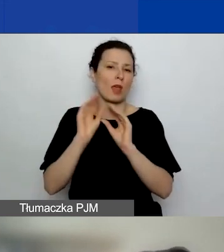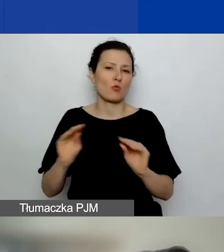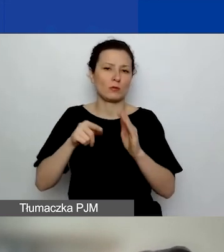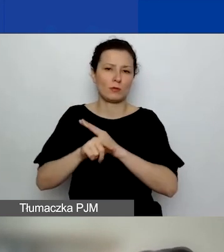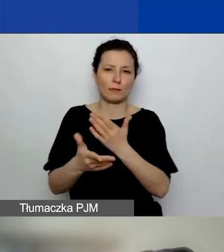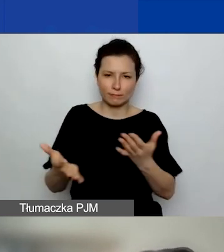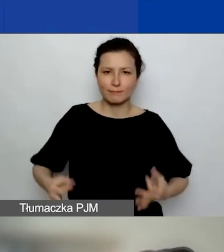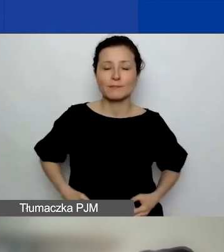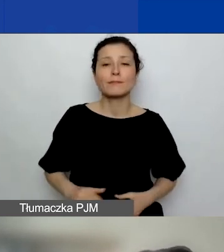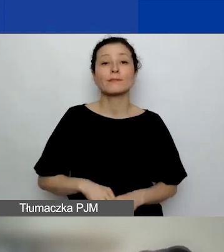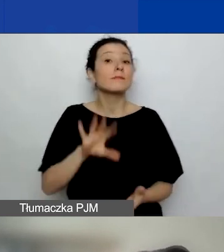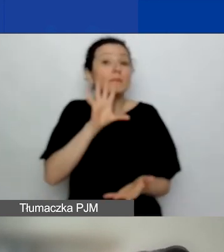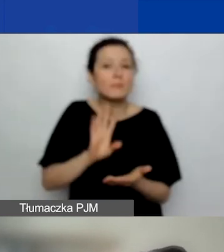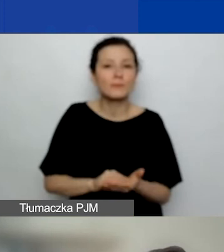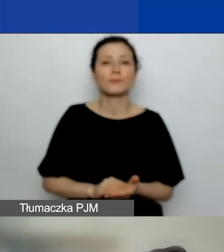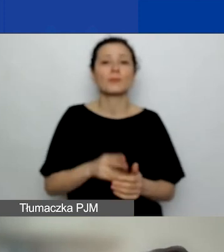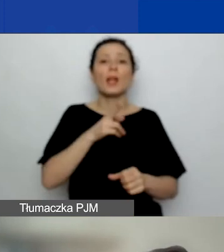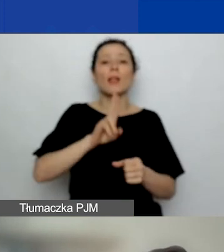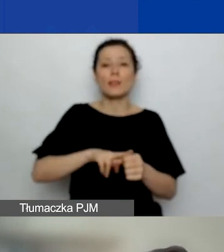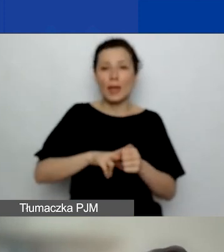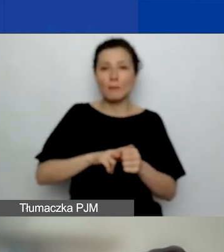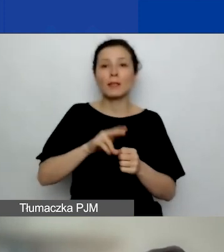Jeszcze raz. Termin składania wniosków.